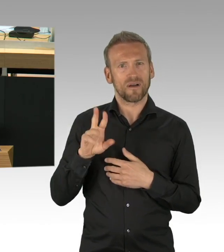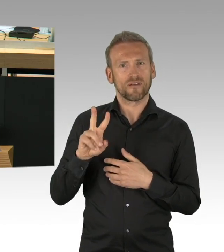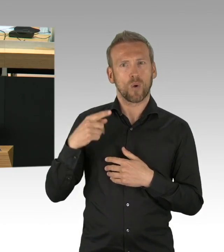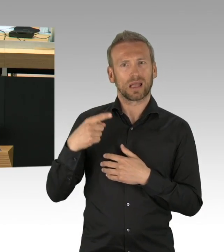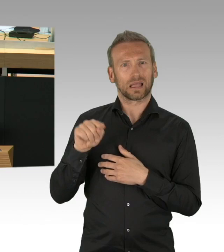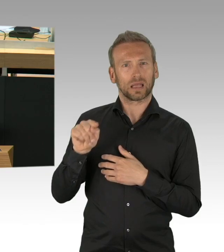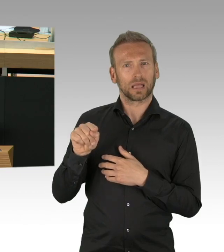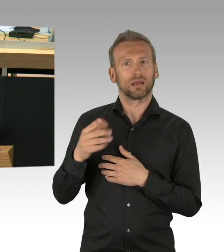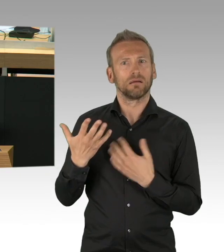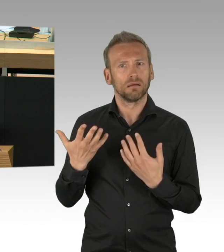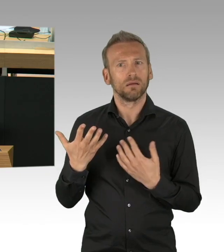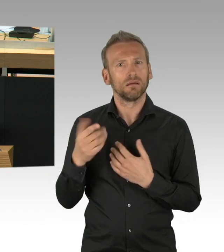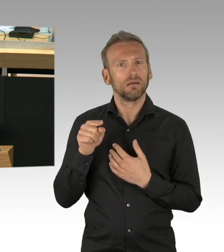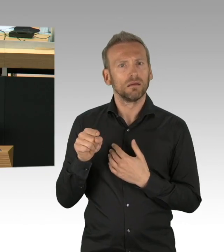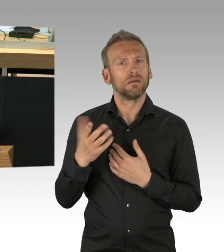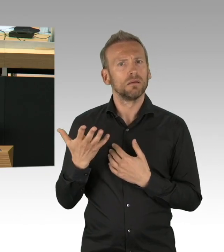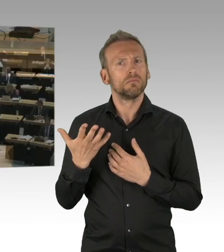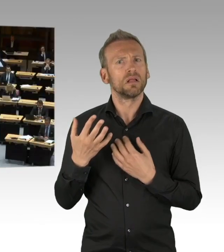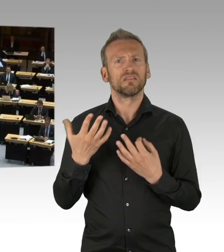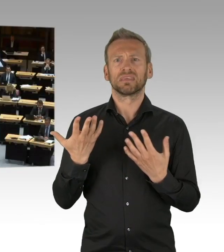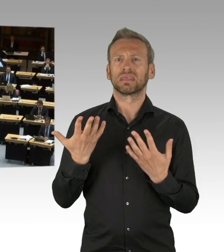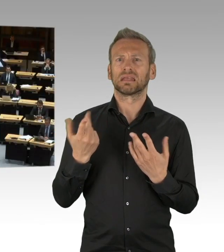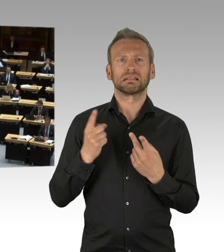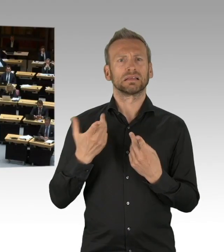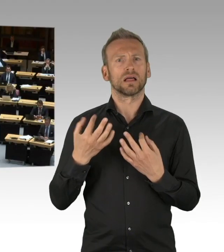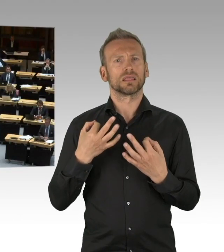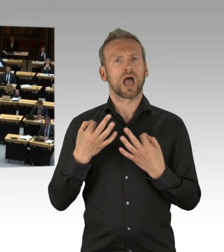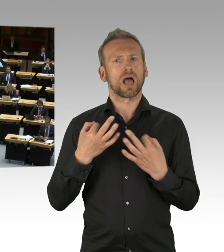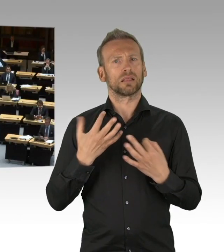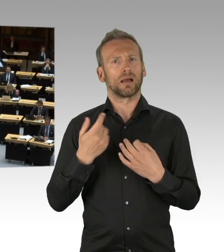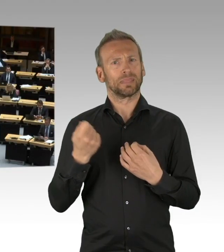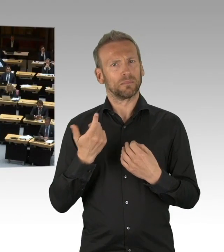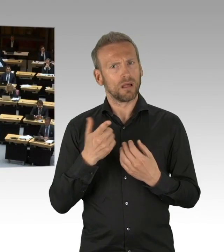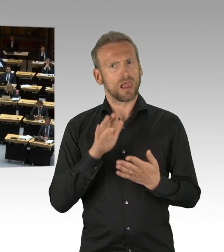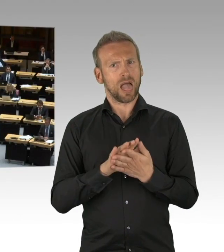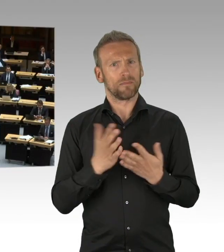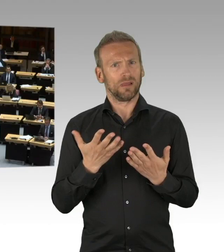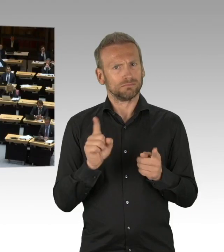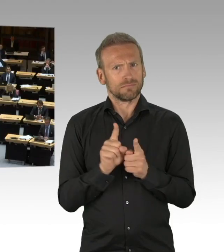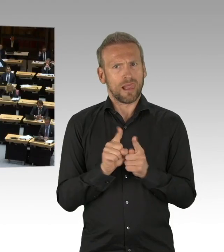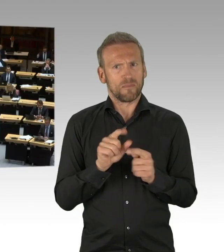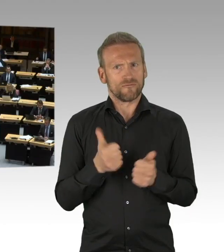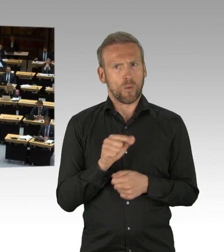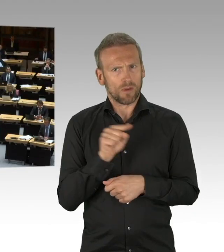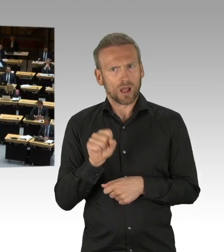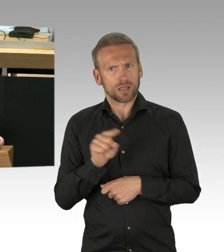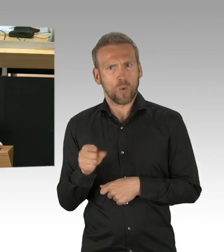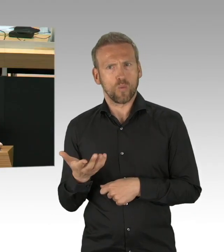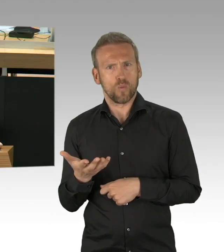(Zwischenrufe) (Beifall) Und Herr Schatz, Sie sprachen von der Vereinsamung der Alten durch Besuchsverbote.